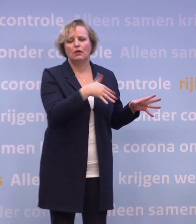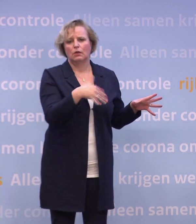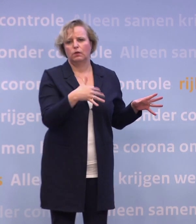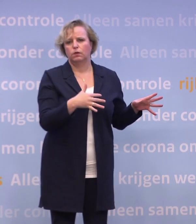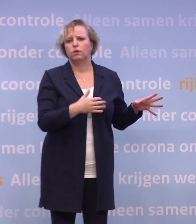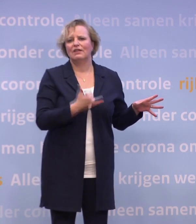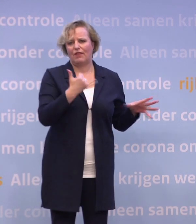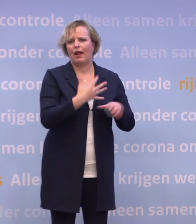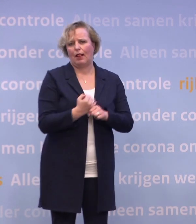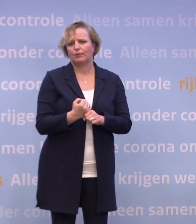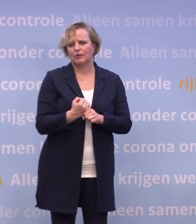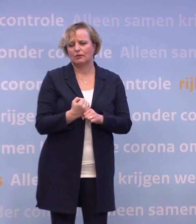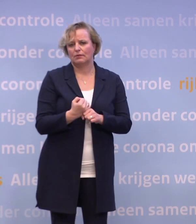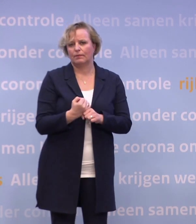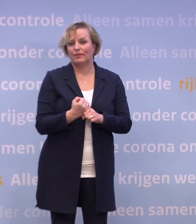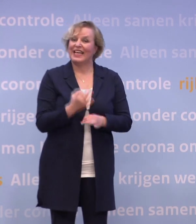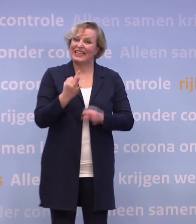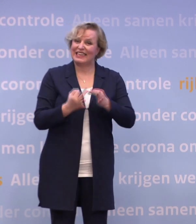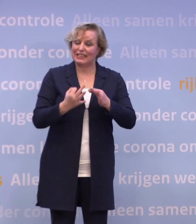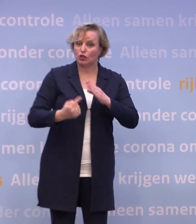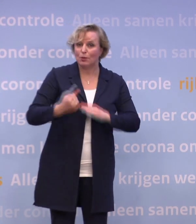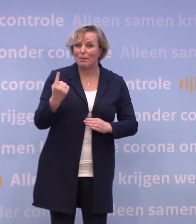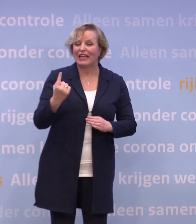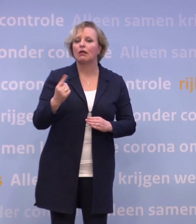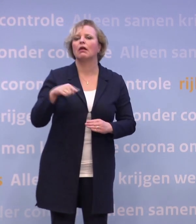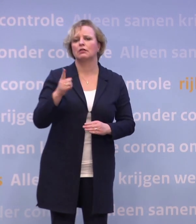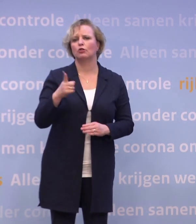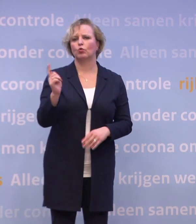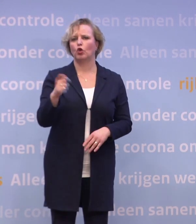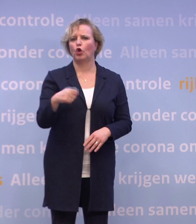En als we tegelijkertijd meer testen, dan moet het lukken om in de loop van 2021...